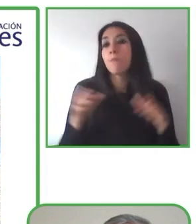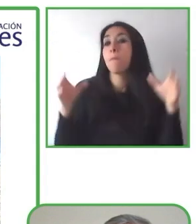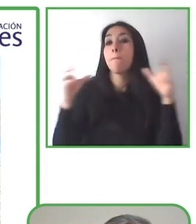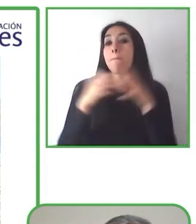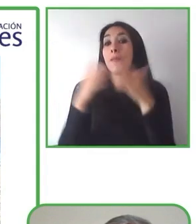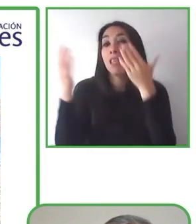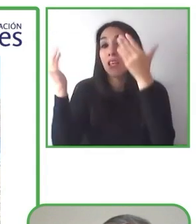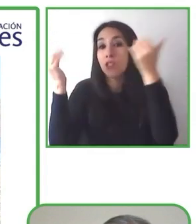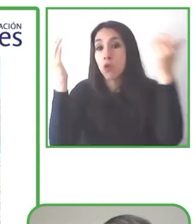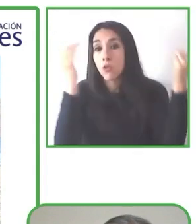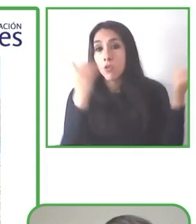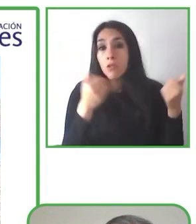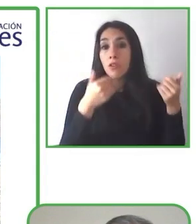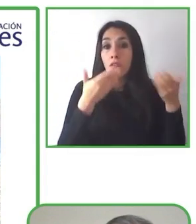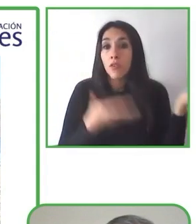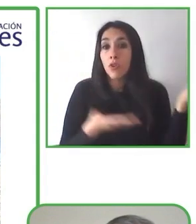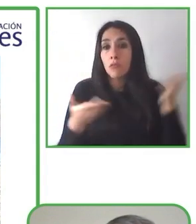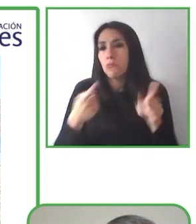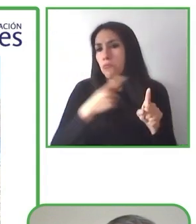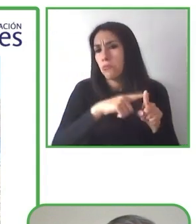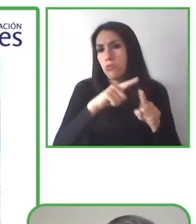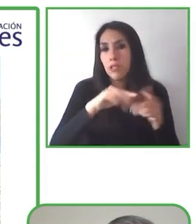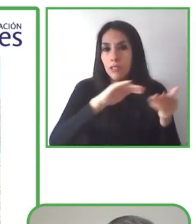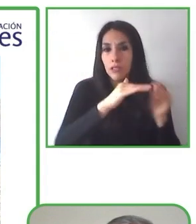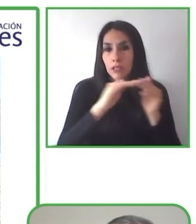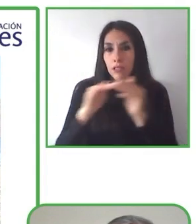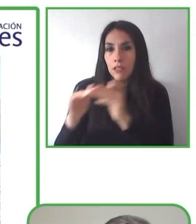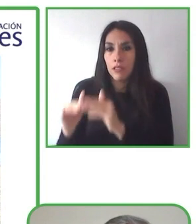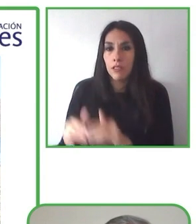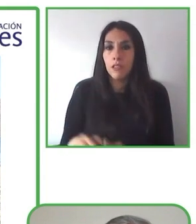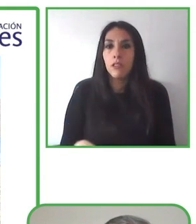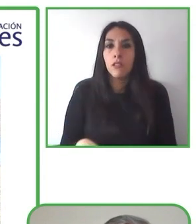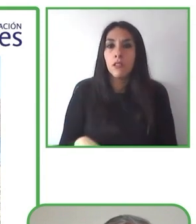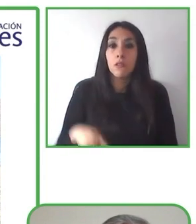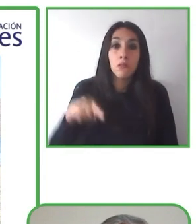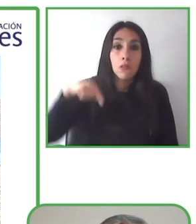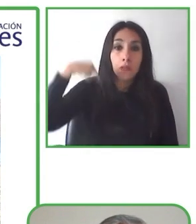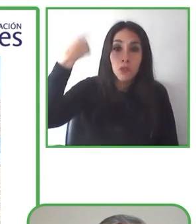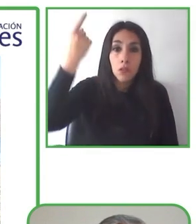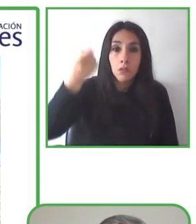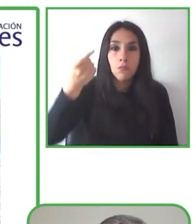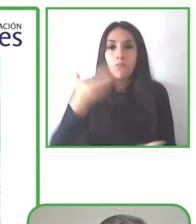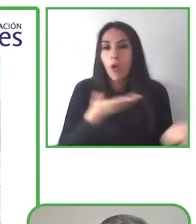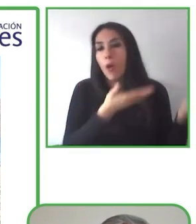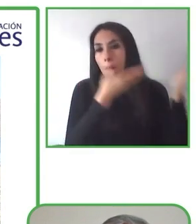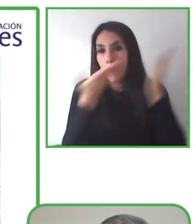Crear un impacto social a través de estos servicios accesibles.